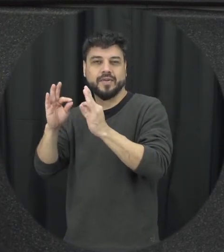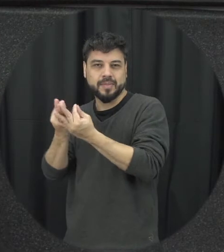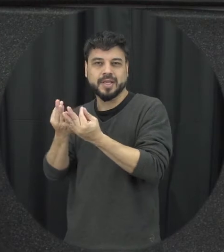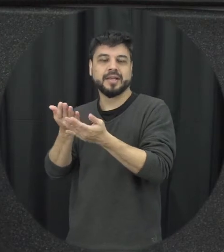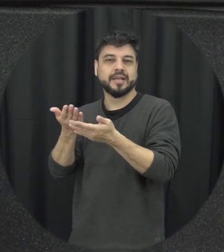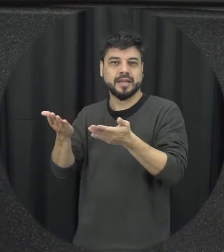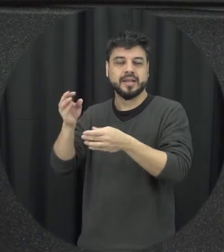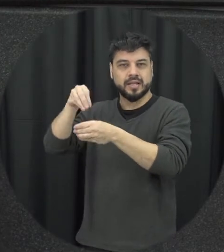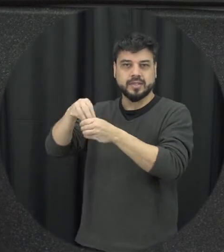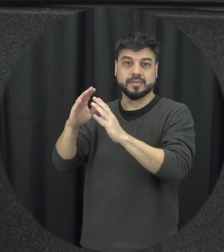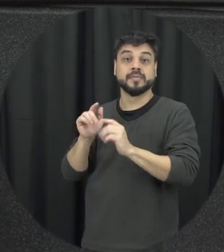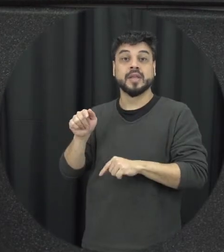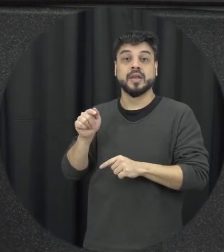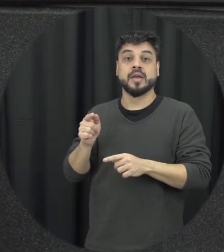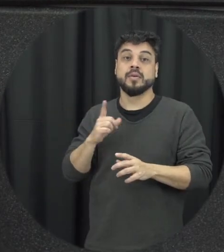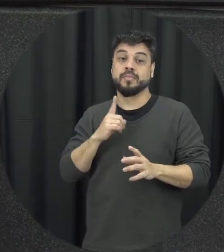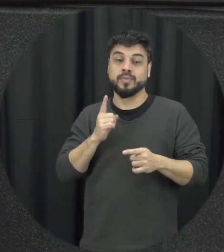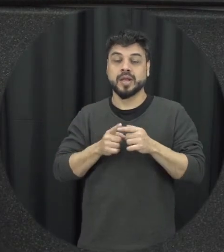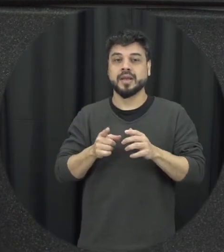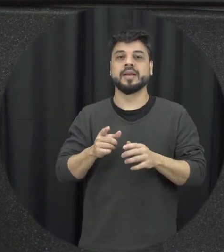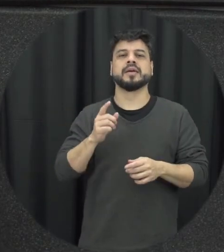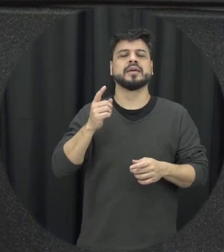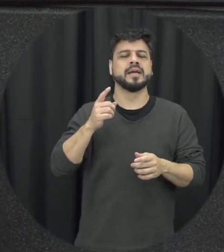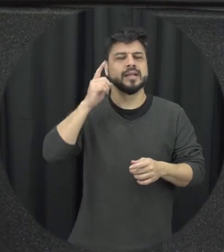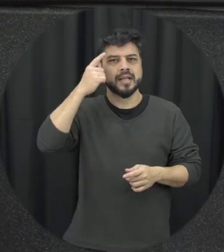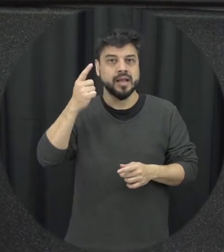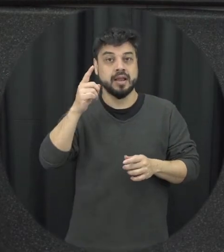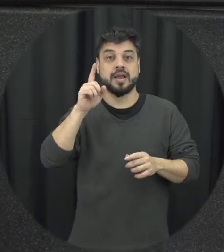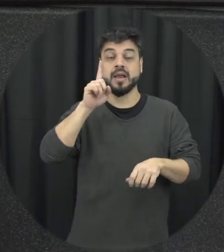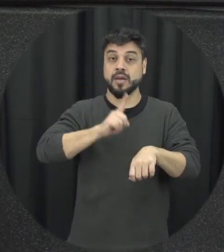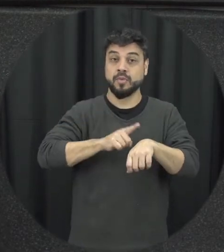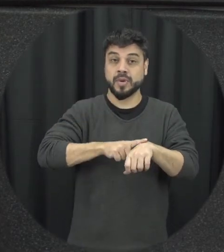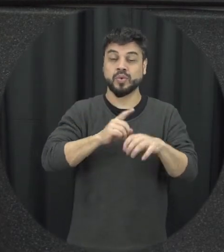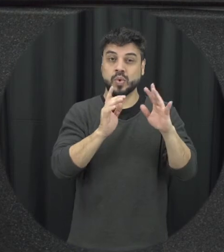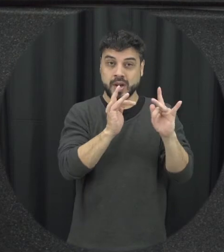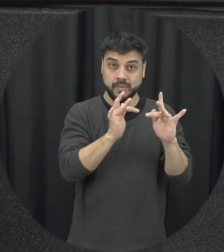somente mas está também então a ideia trabalhar com a prevenção à violência no namoro é para gente